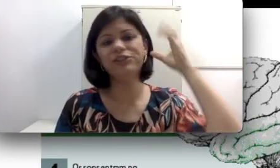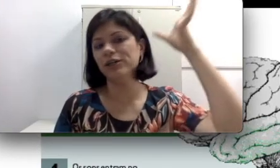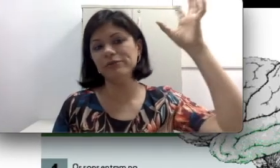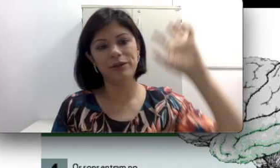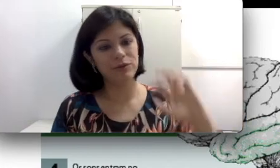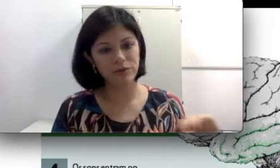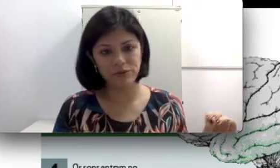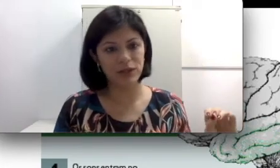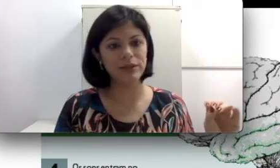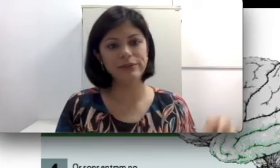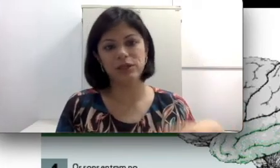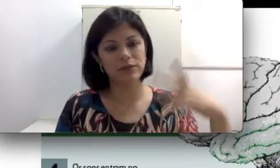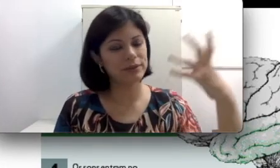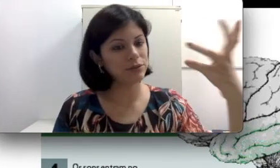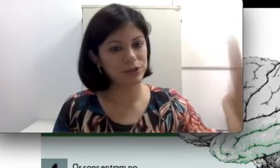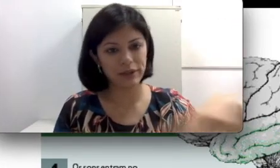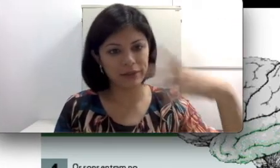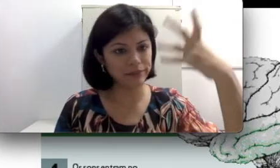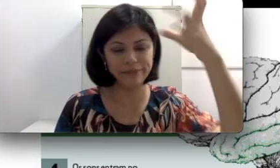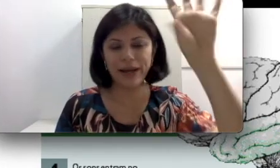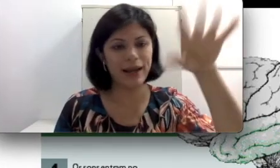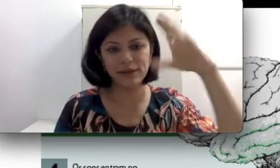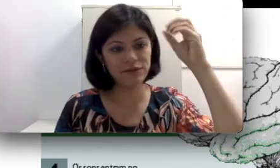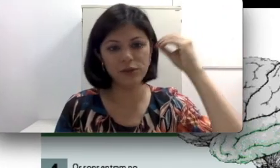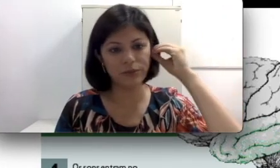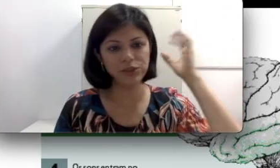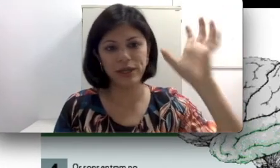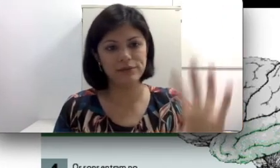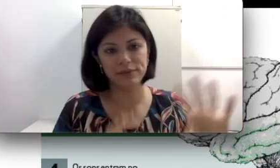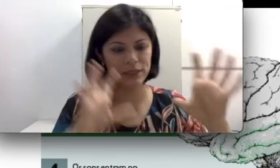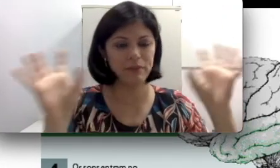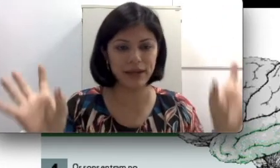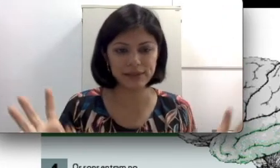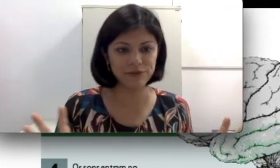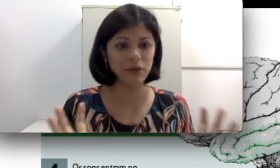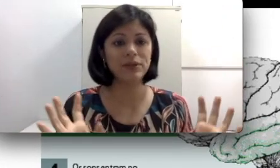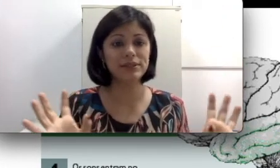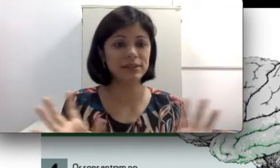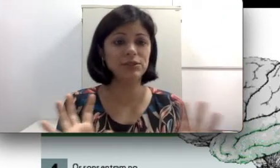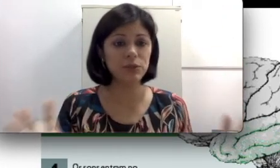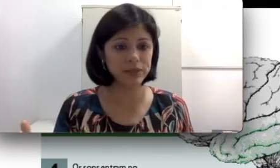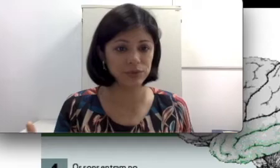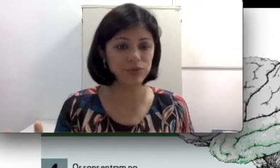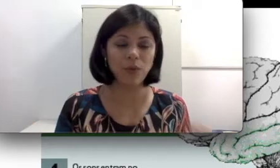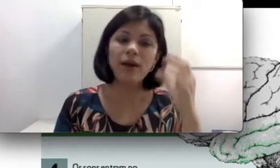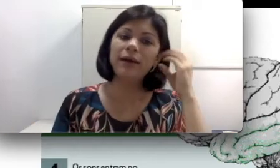dentro do ouvido, já aconteceu de ter barata, objetos, animais, coisas que obstruem o som,